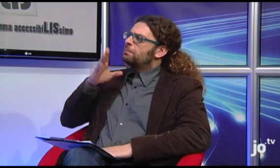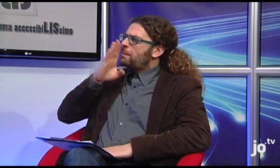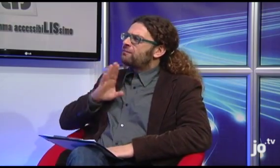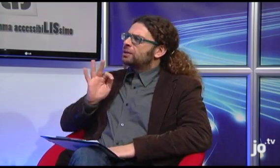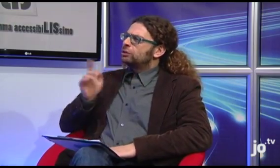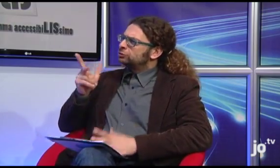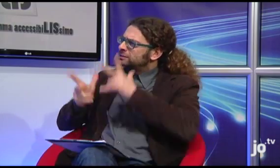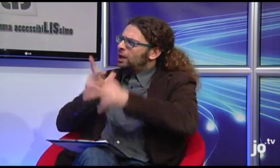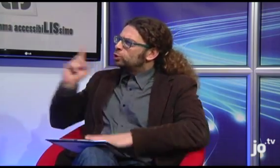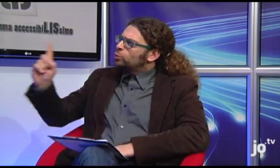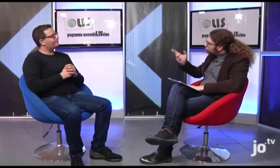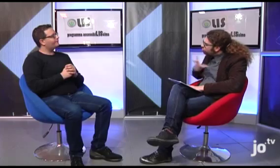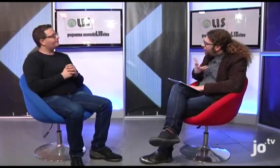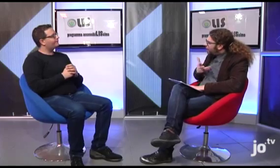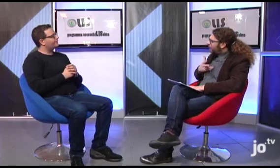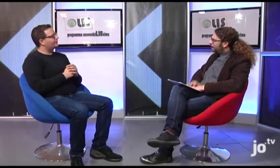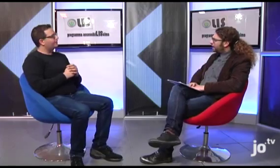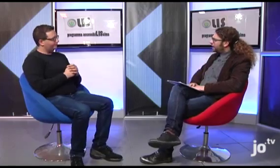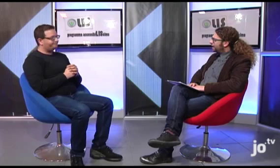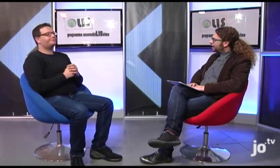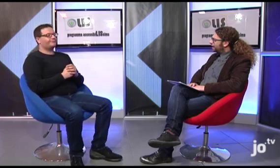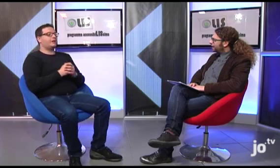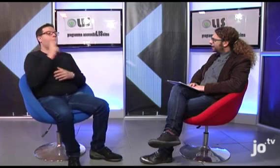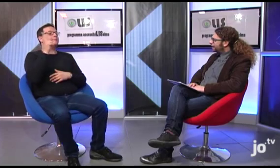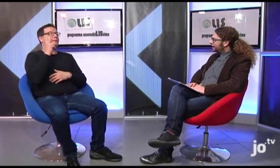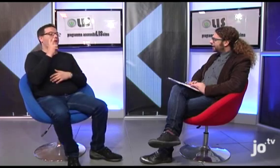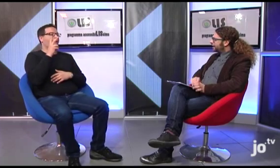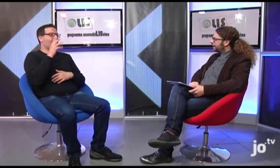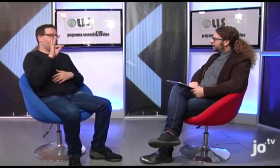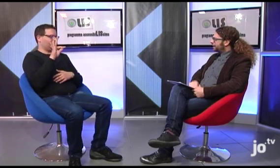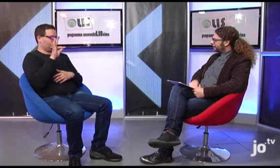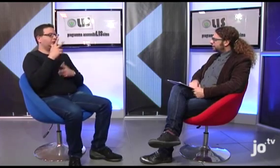Ah, una curiosità, Papa Francesco ha un suo nome segno?